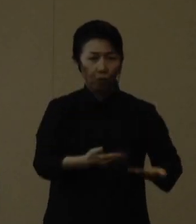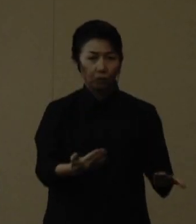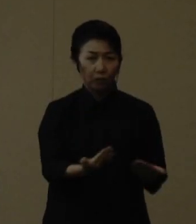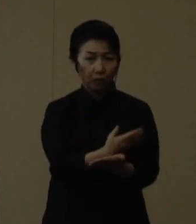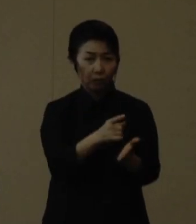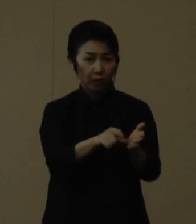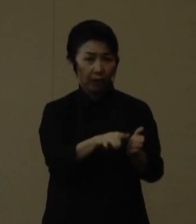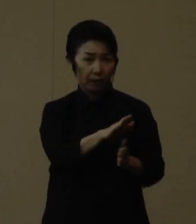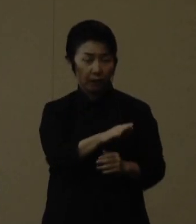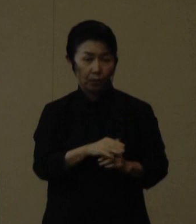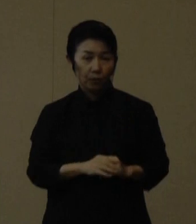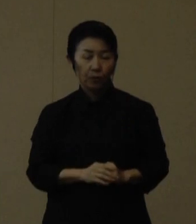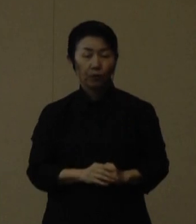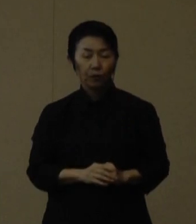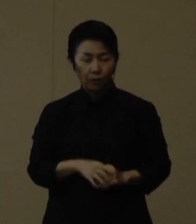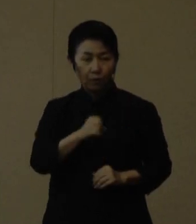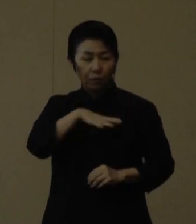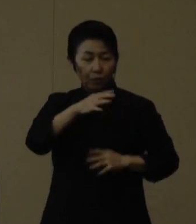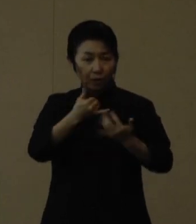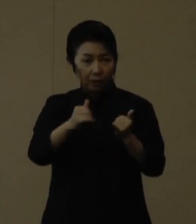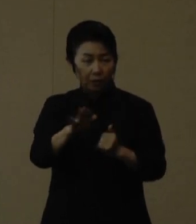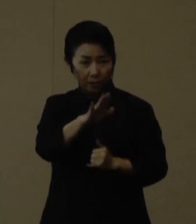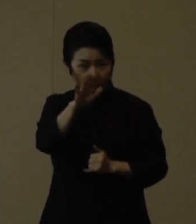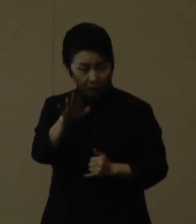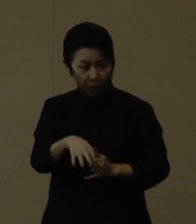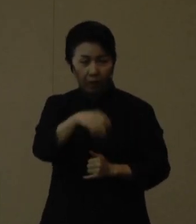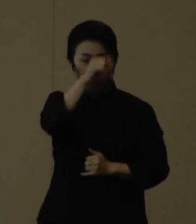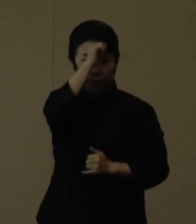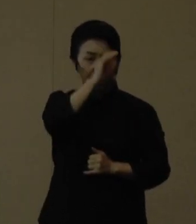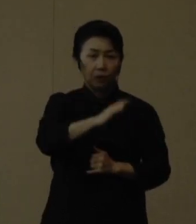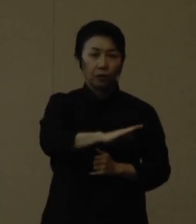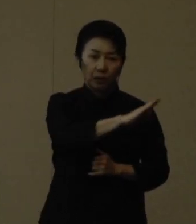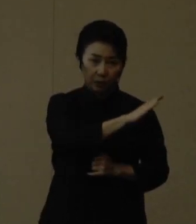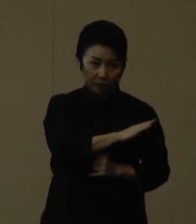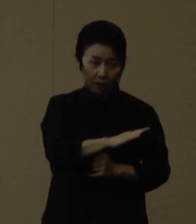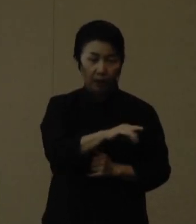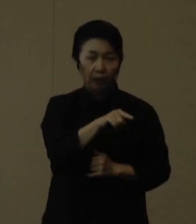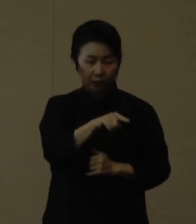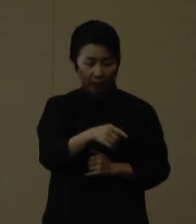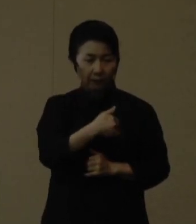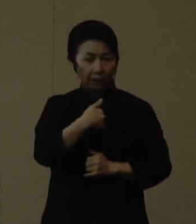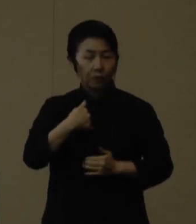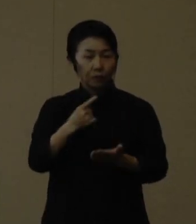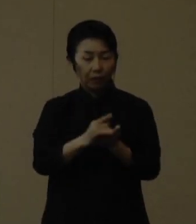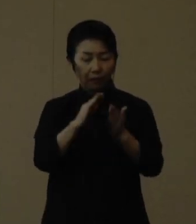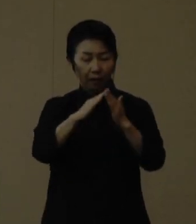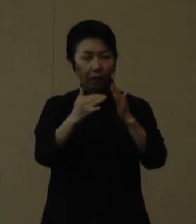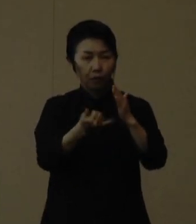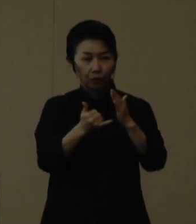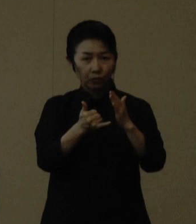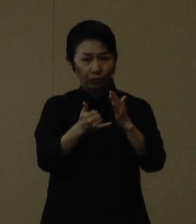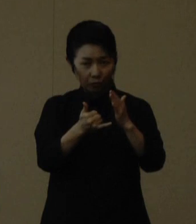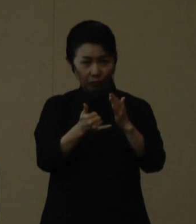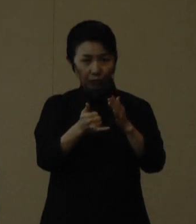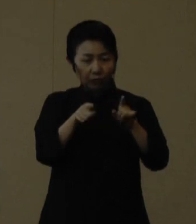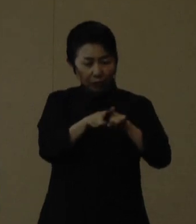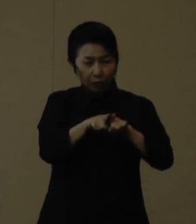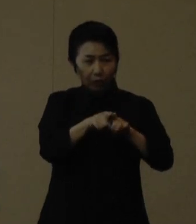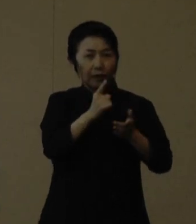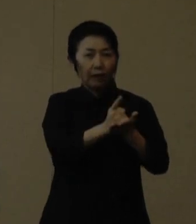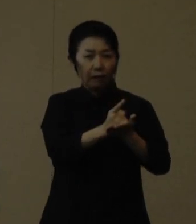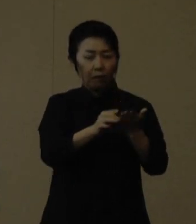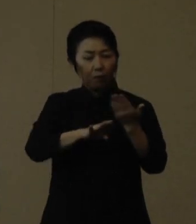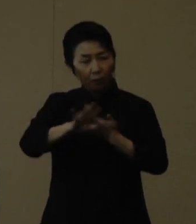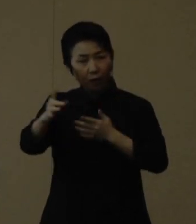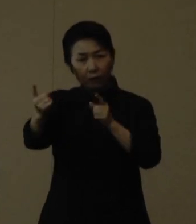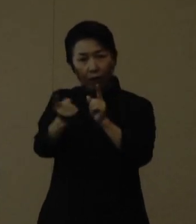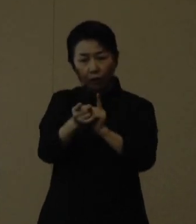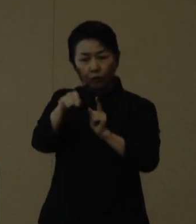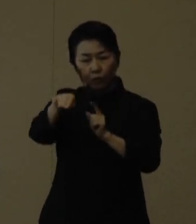高齢者の皆様や基礎疾患をお持ちの方は、できるだけ同居家族以外の方と会うのは避け会うのは控え、